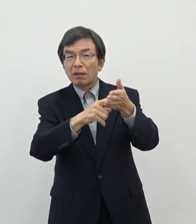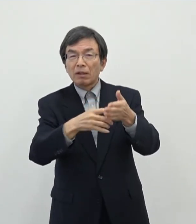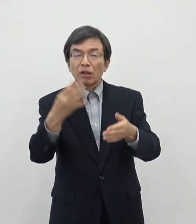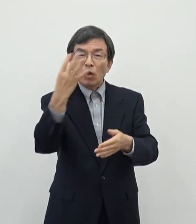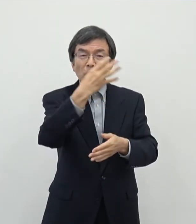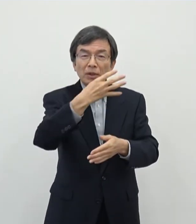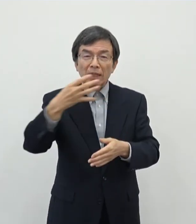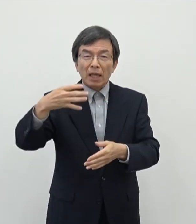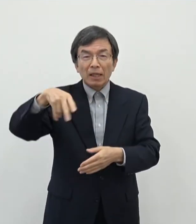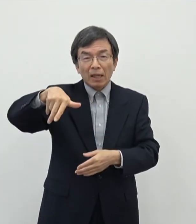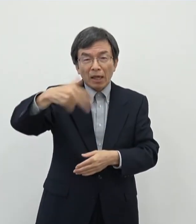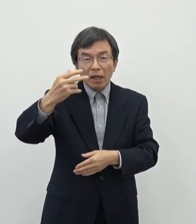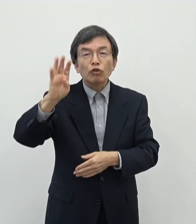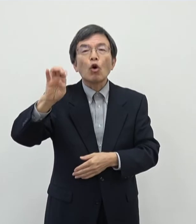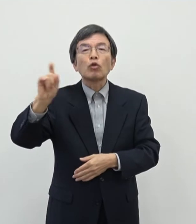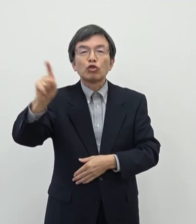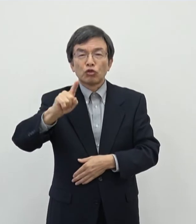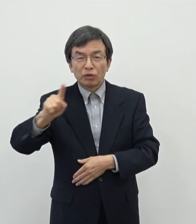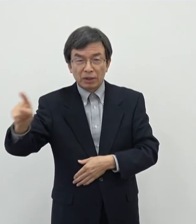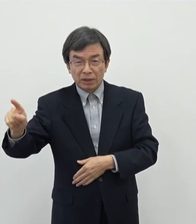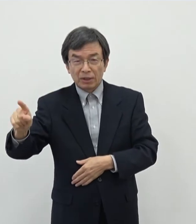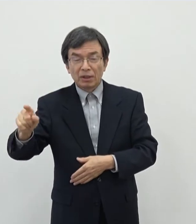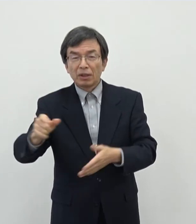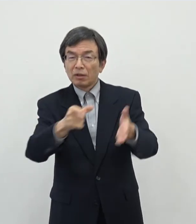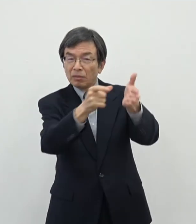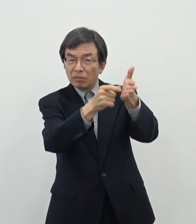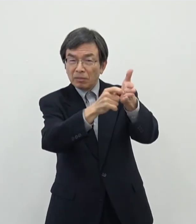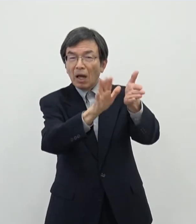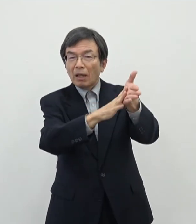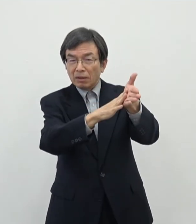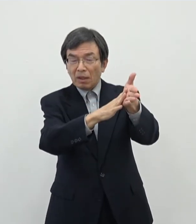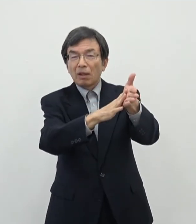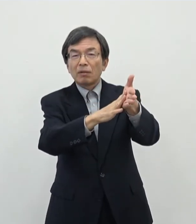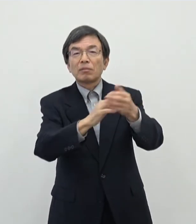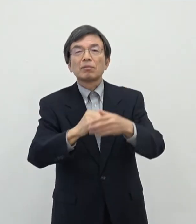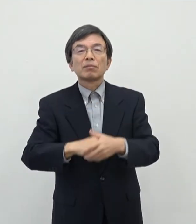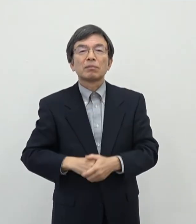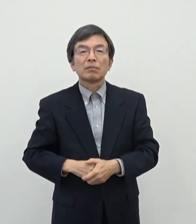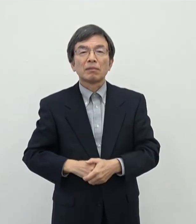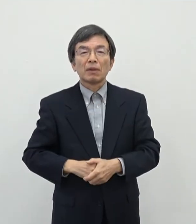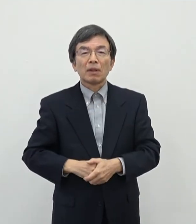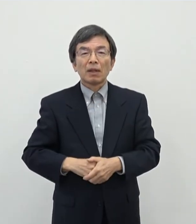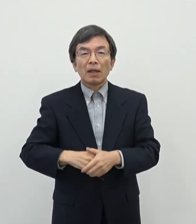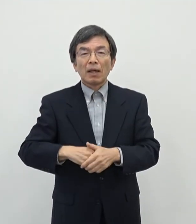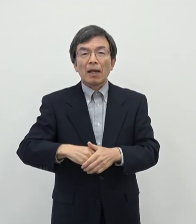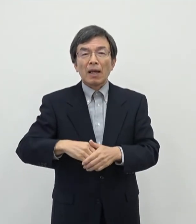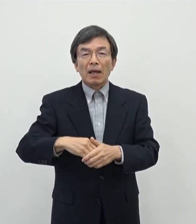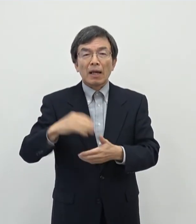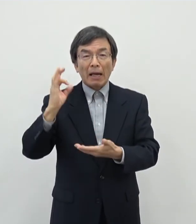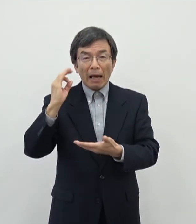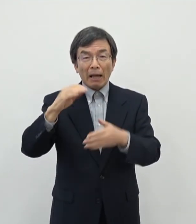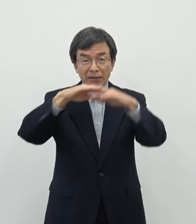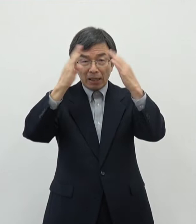4740名まぁ一応そのジャンルにはまあおられたということで県全体ですので奈良市が